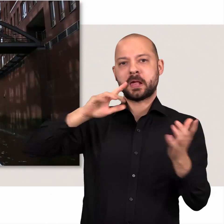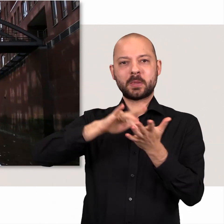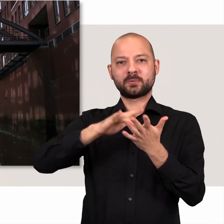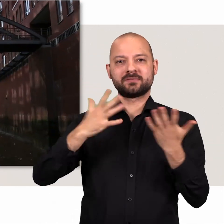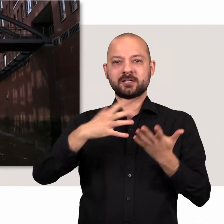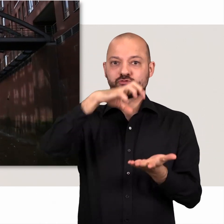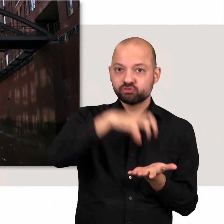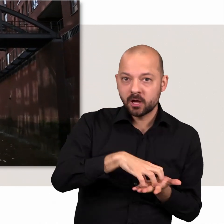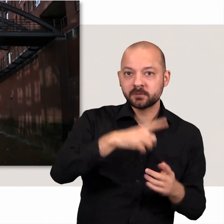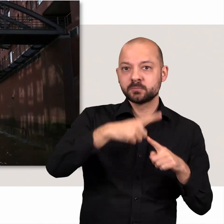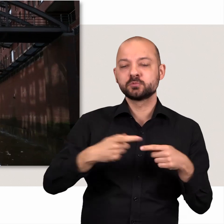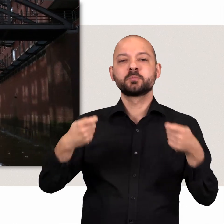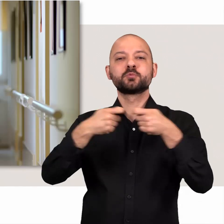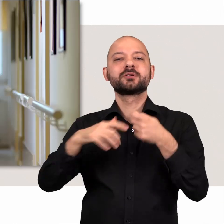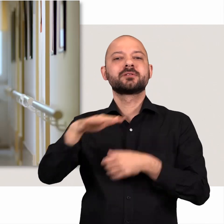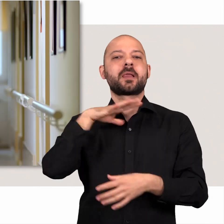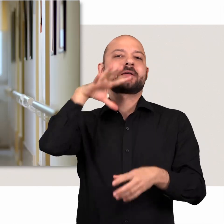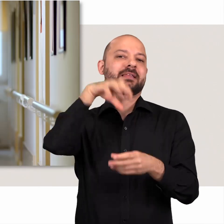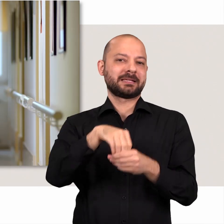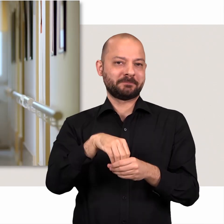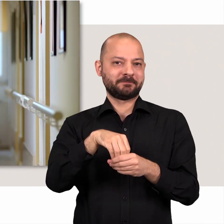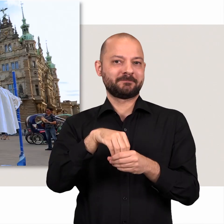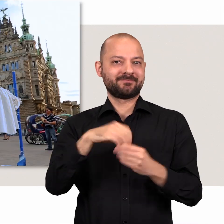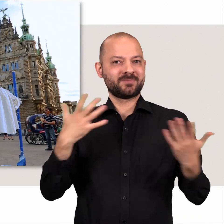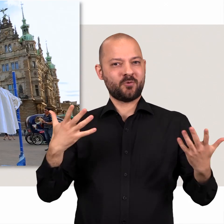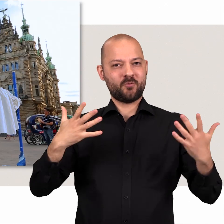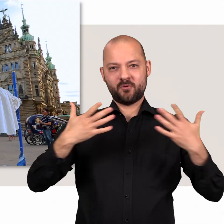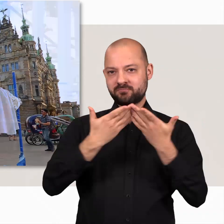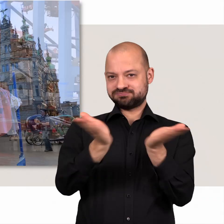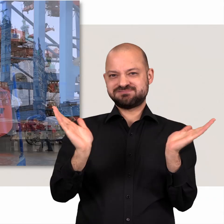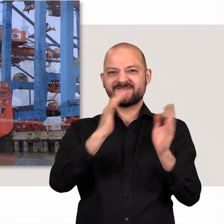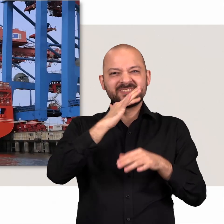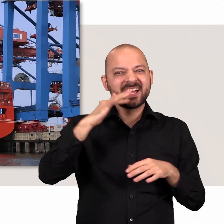In Hamburg sogar im doppelten Sinne, denn Hamburg ist Stadt und Bundesland in einem.